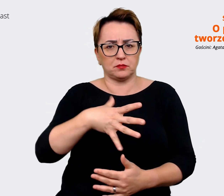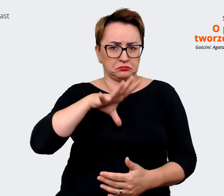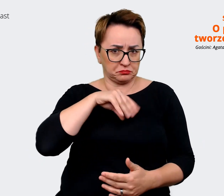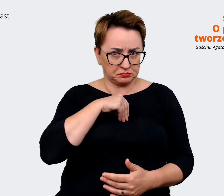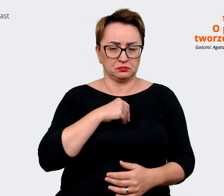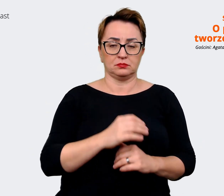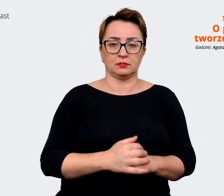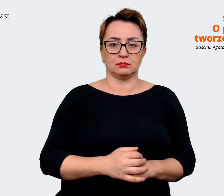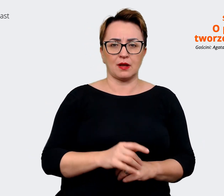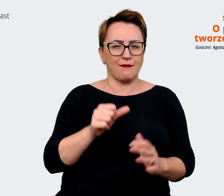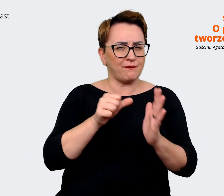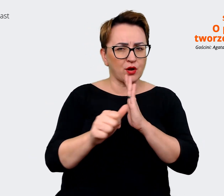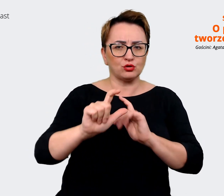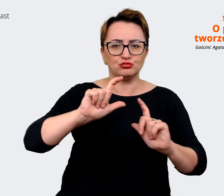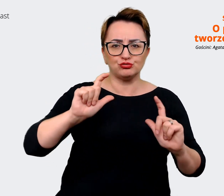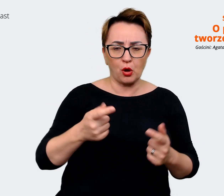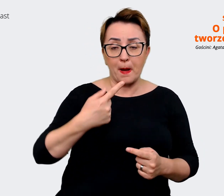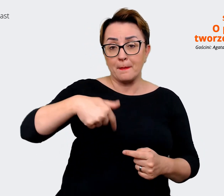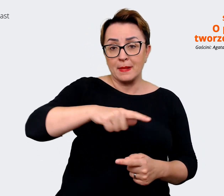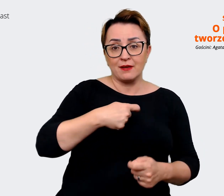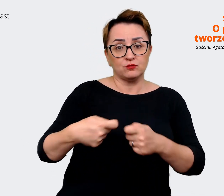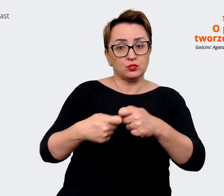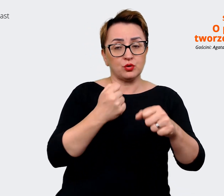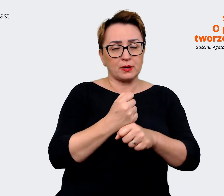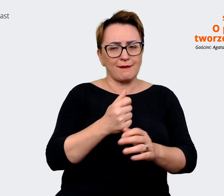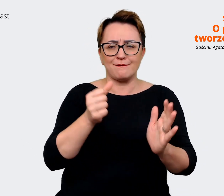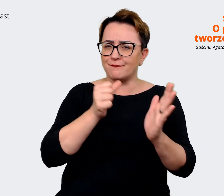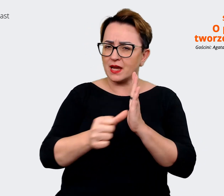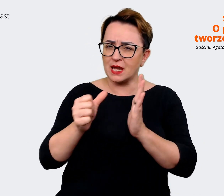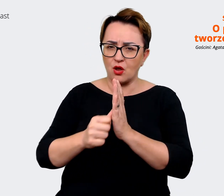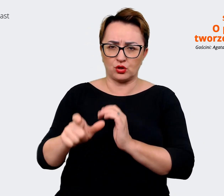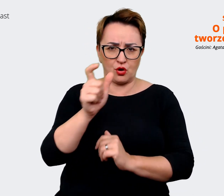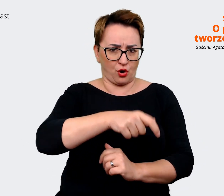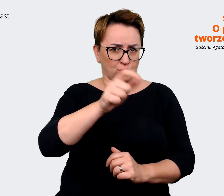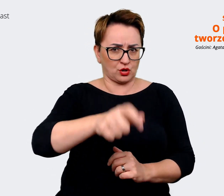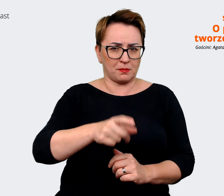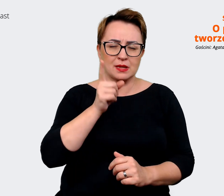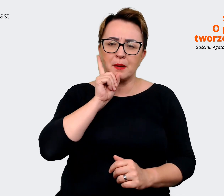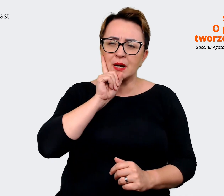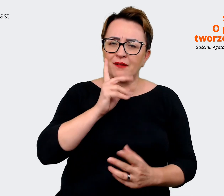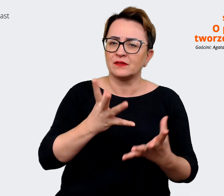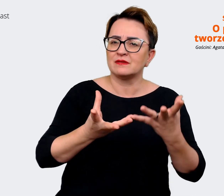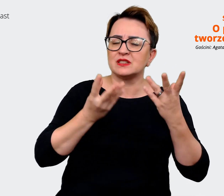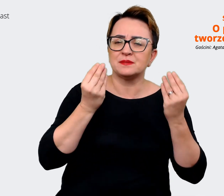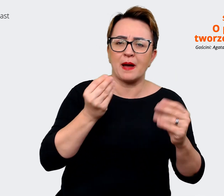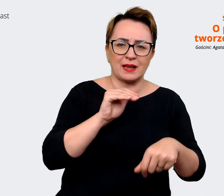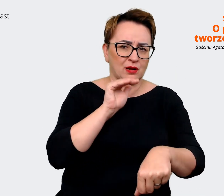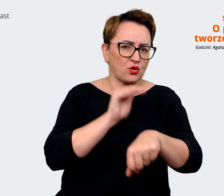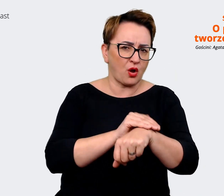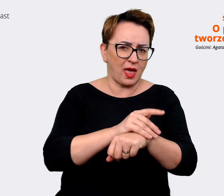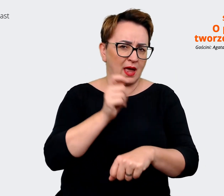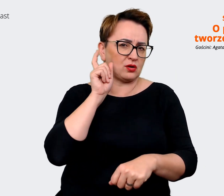że współpracujemy z wyjątkowymi osobami. Naprawdę mamy wspaniałych kolegów i koleżanki. Też Allegro